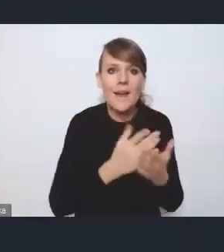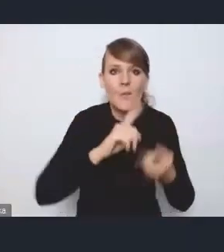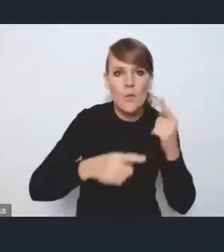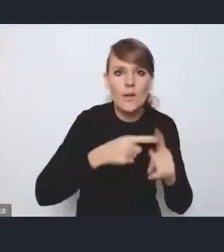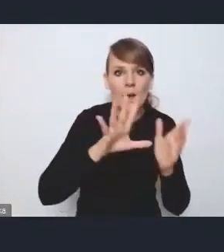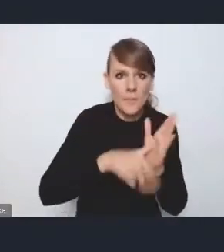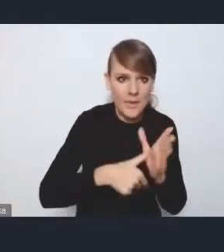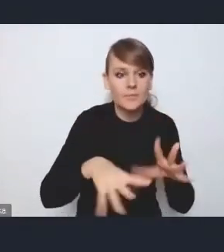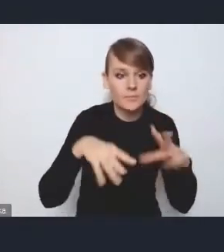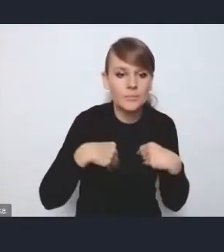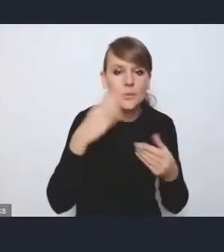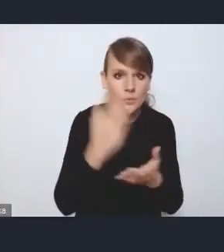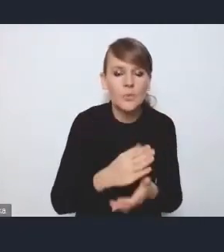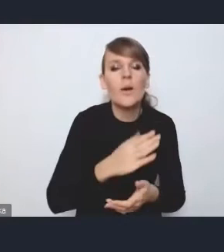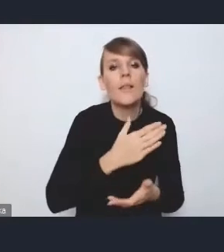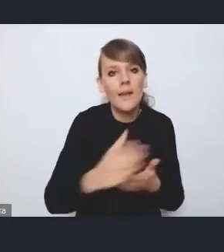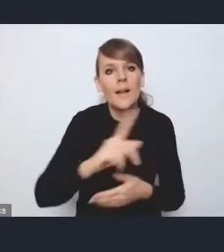intensywnie planujemy rozpocząć dyskusję